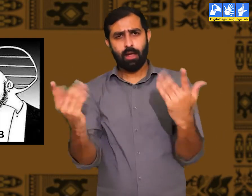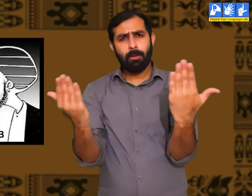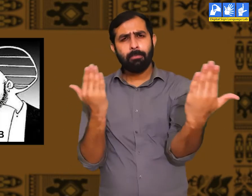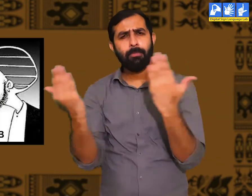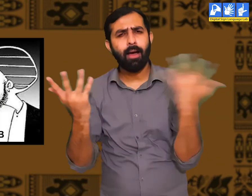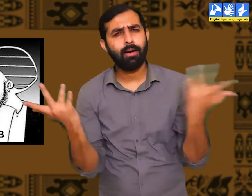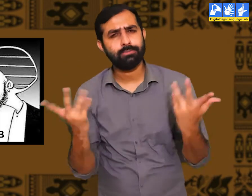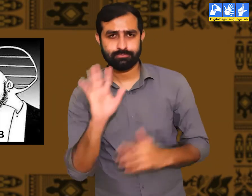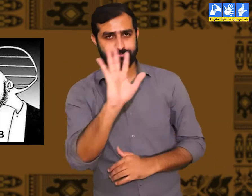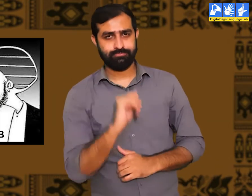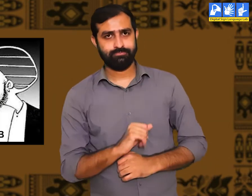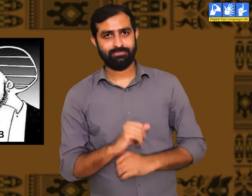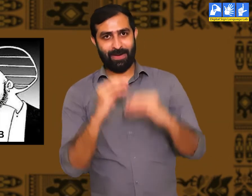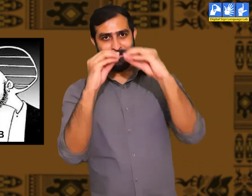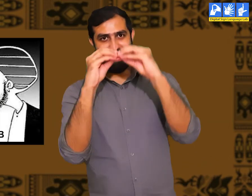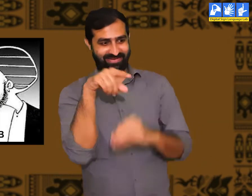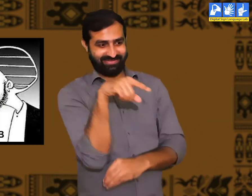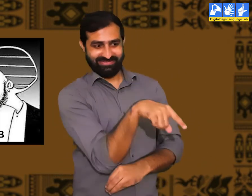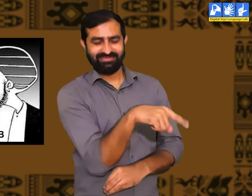यदि हम इन दोनों प्रकार के लोगों में तुलना करें।